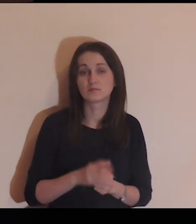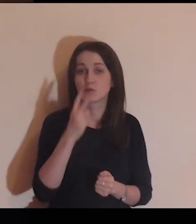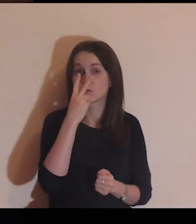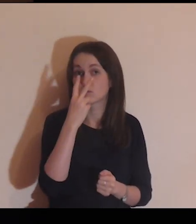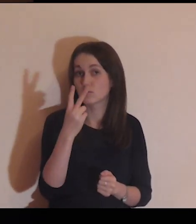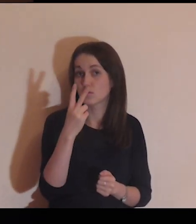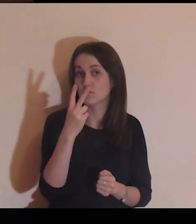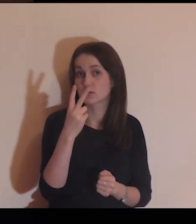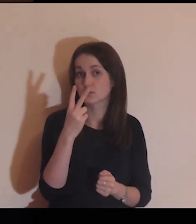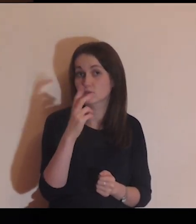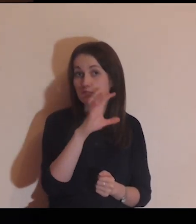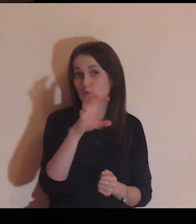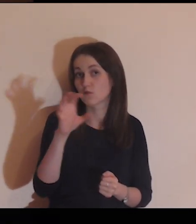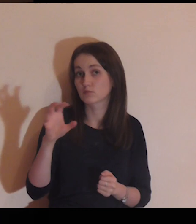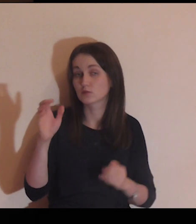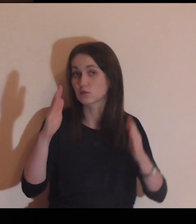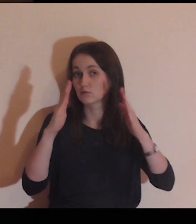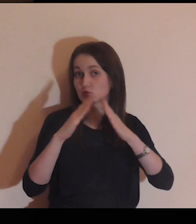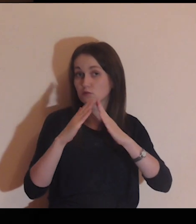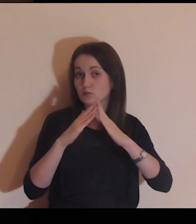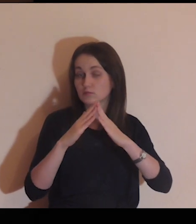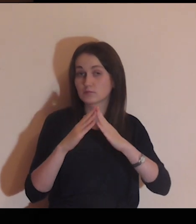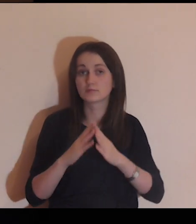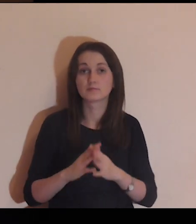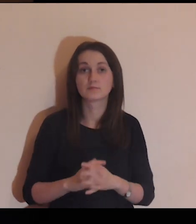Popatrz na ten dom.